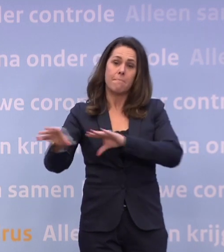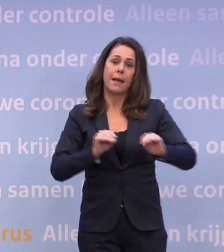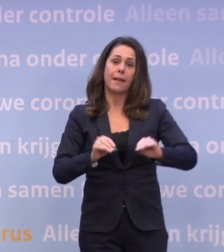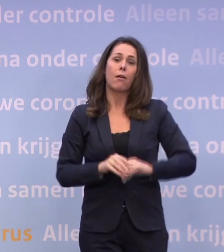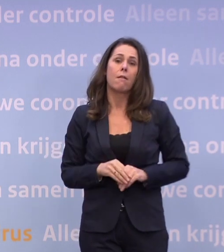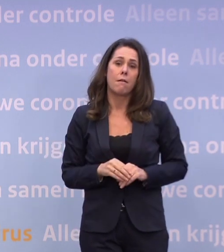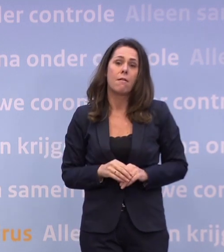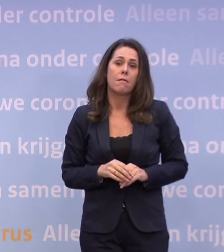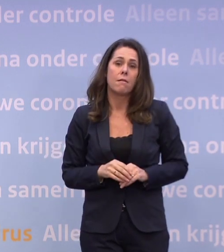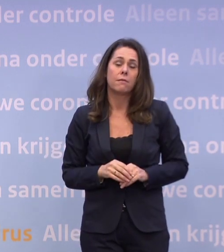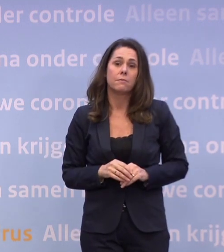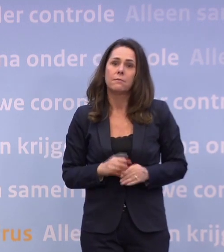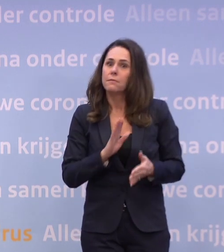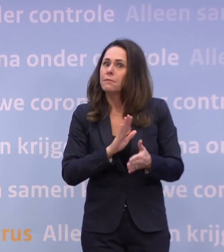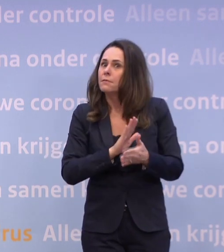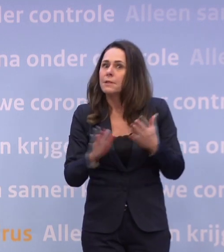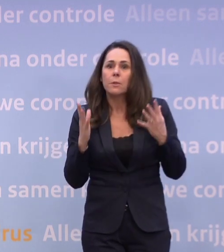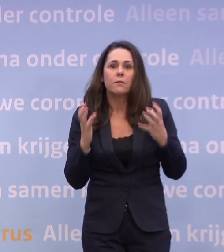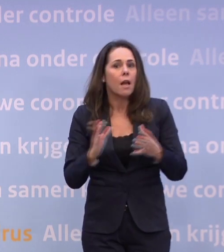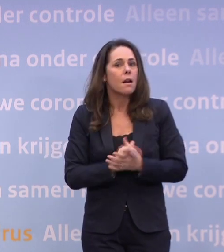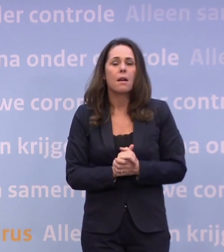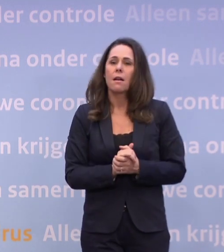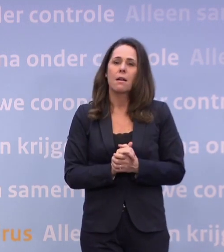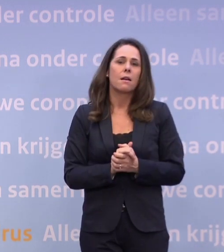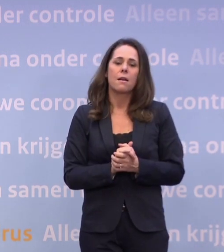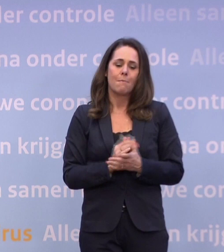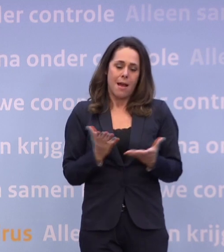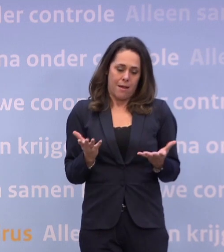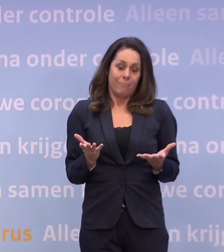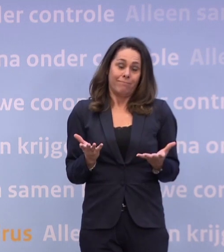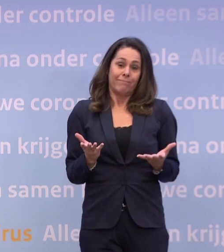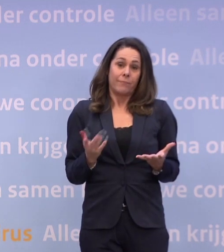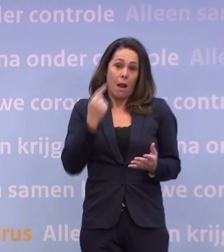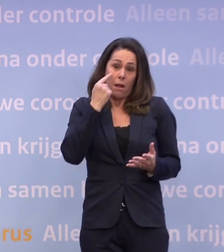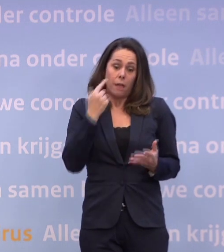Dat wil natuurlijk niemand... ...maar we mogen daar ook niet voor weglopen als dat nodig zou zijn.